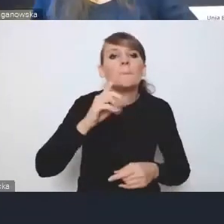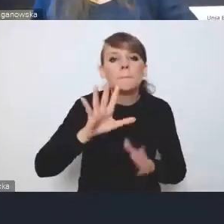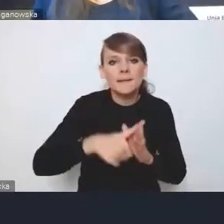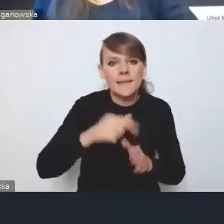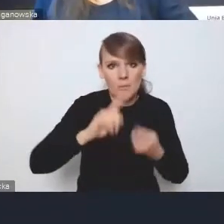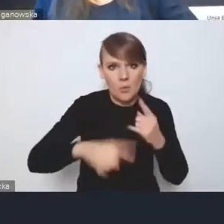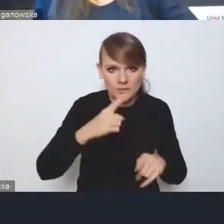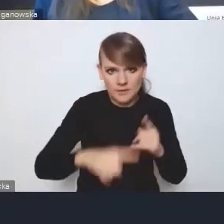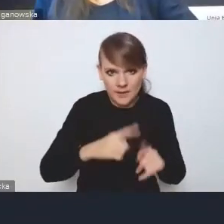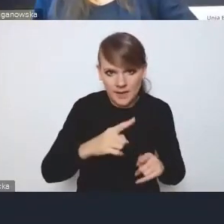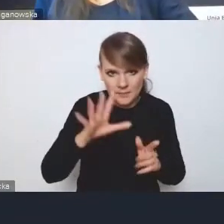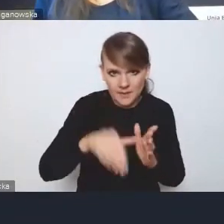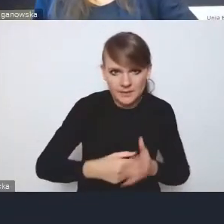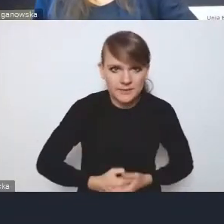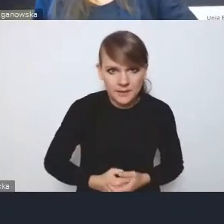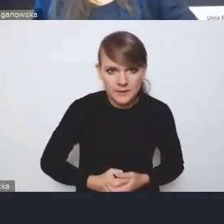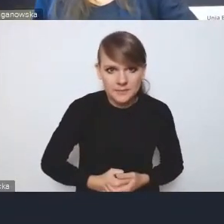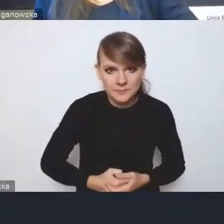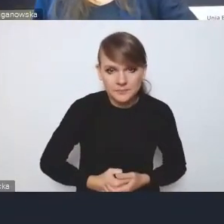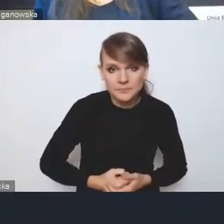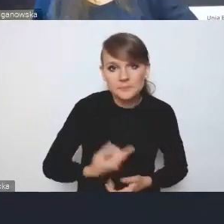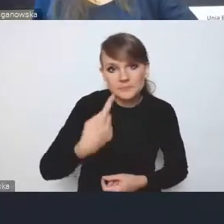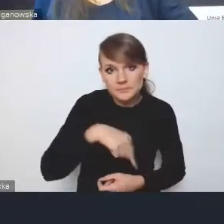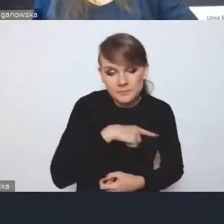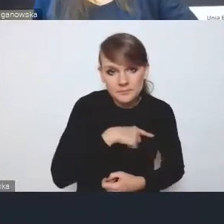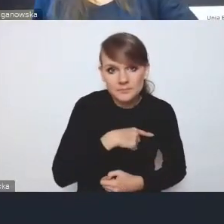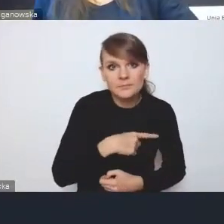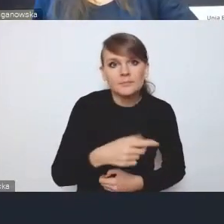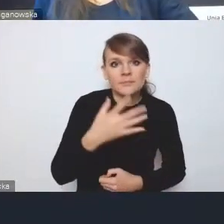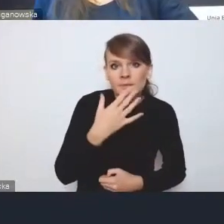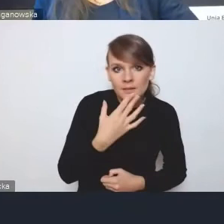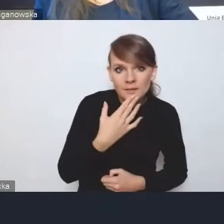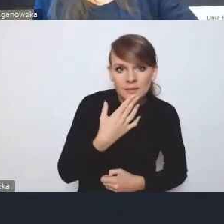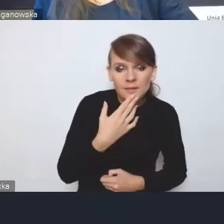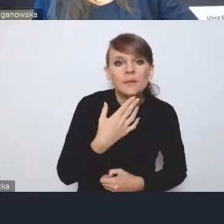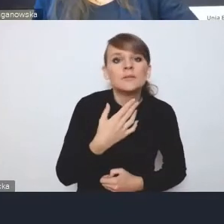i my liczymy na to, że będziemy się posiłkować